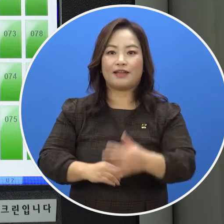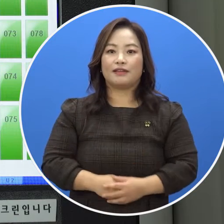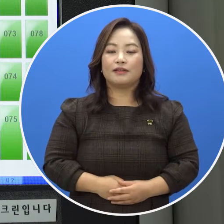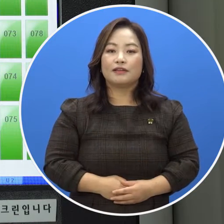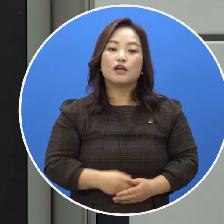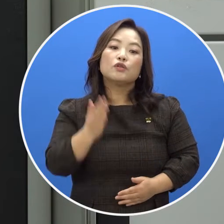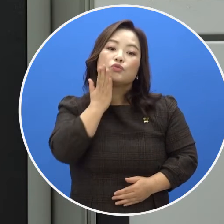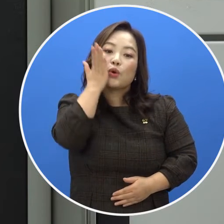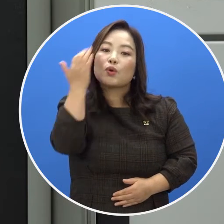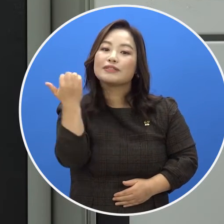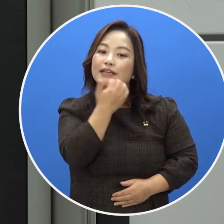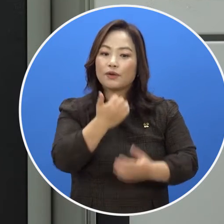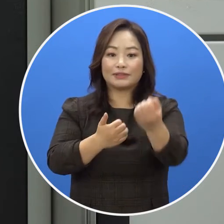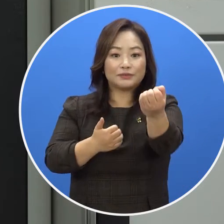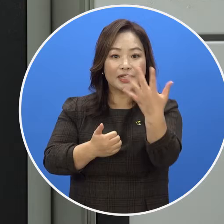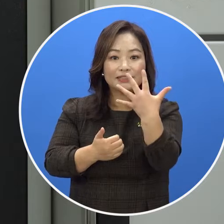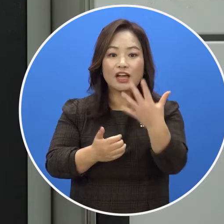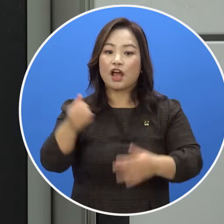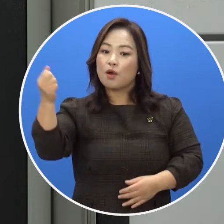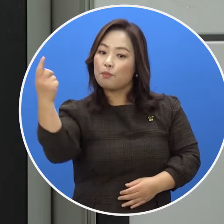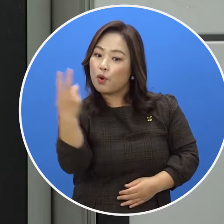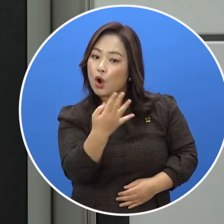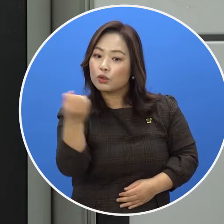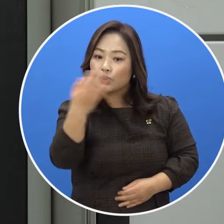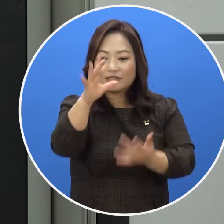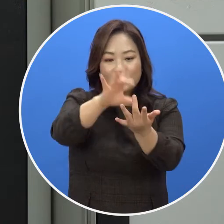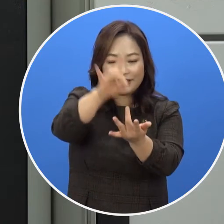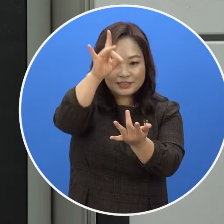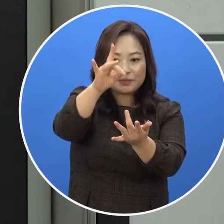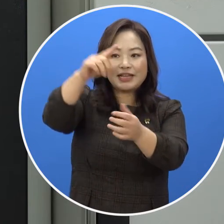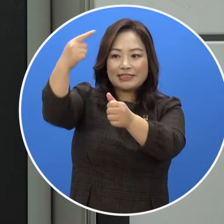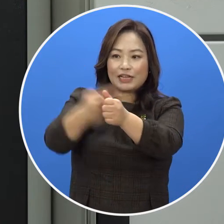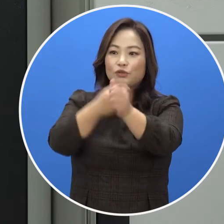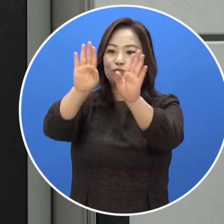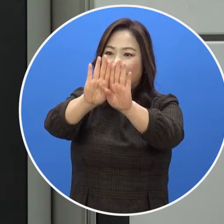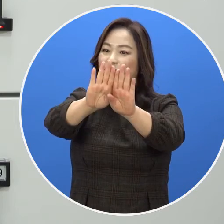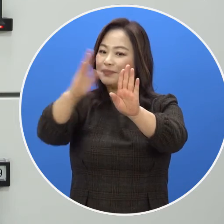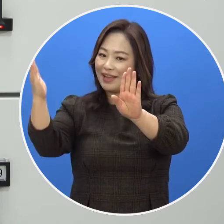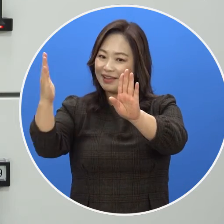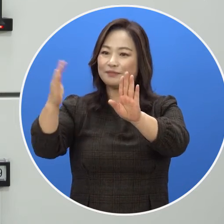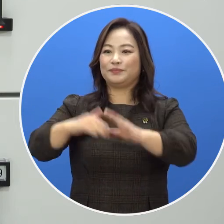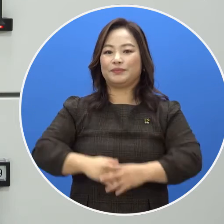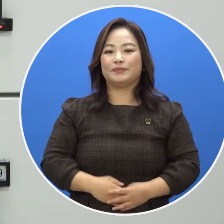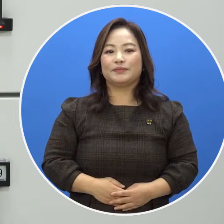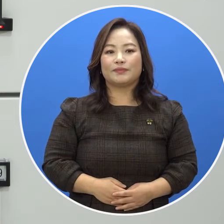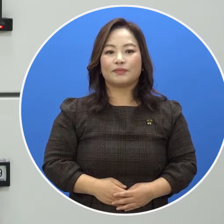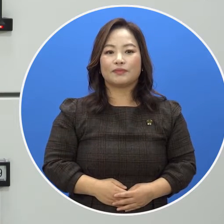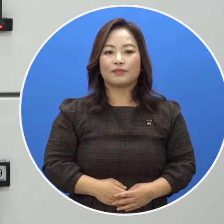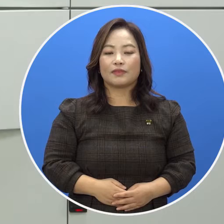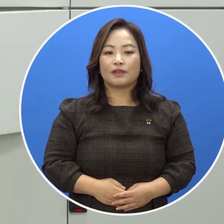초록색으로 표시 된 이용 가능한 보관함을 선택하면 문이 자동으로 열립니다.